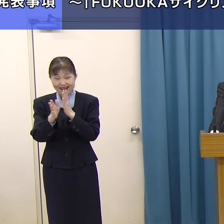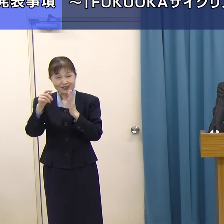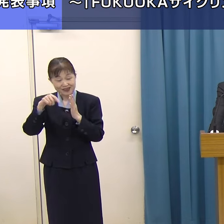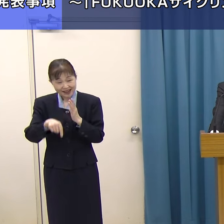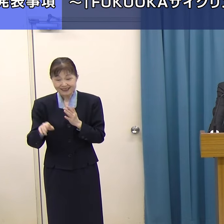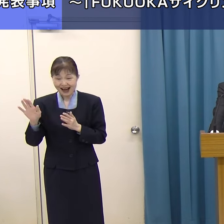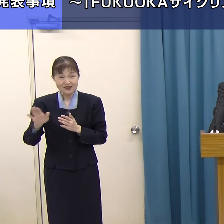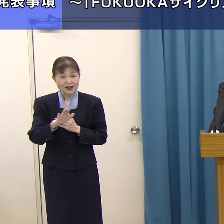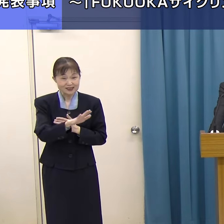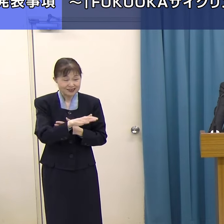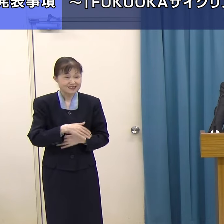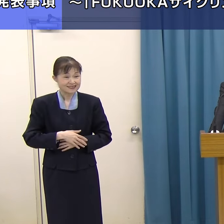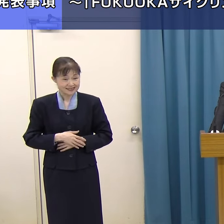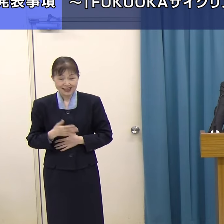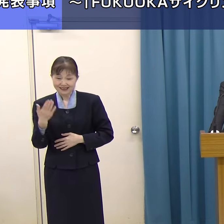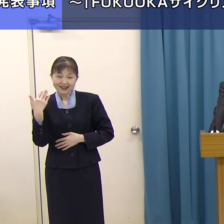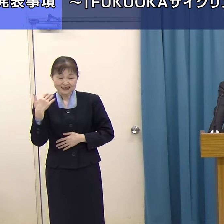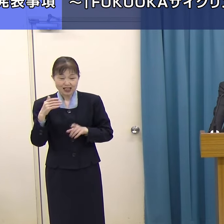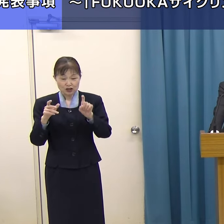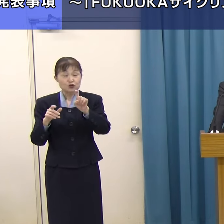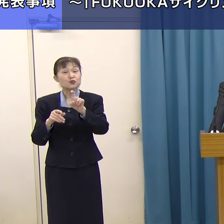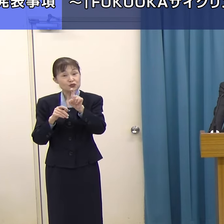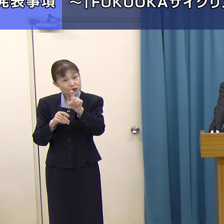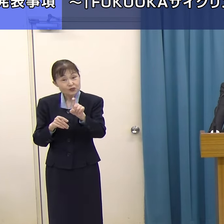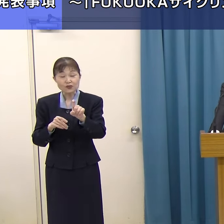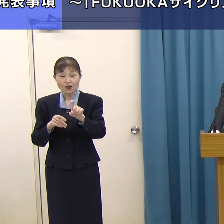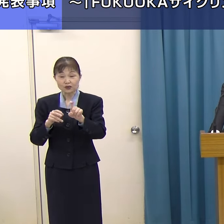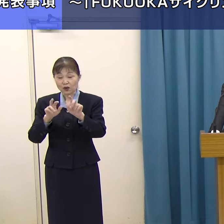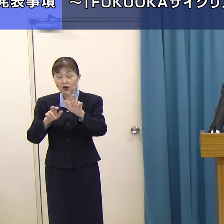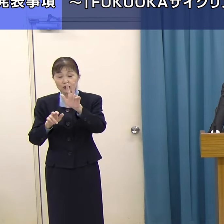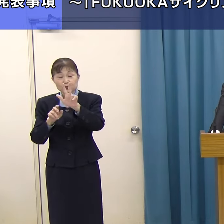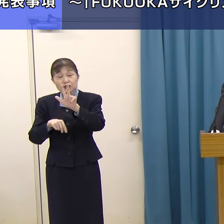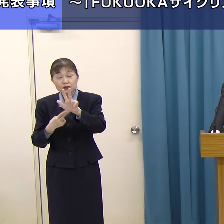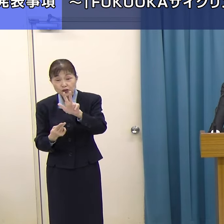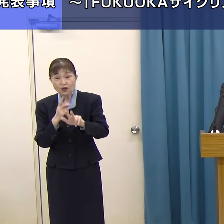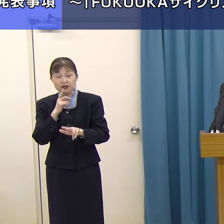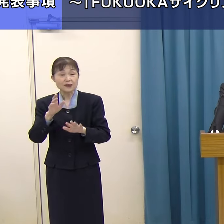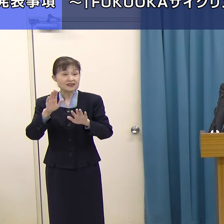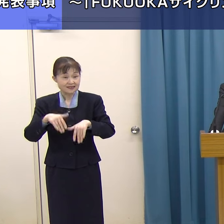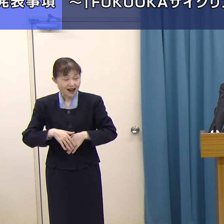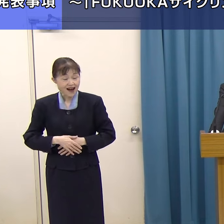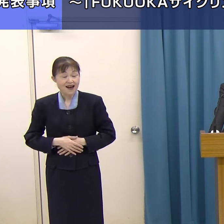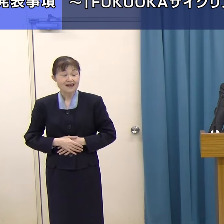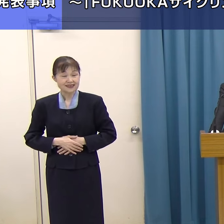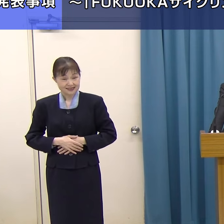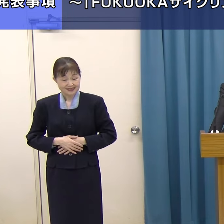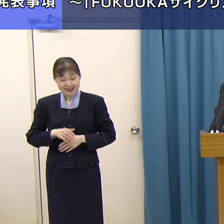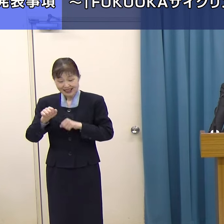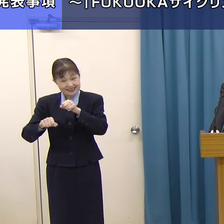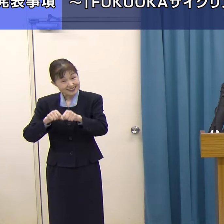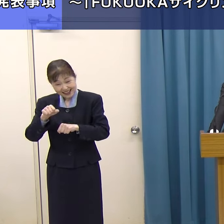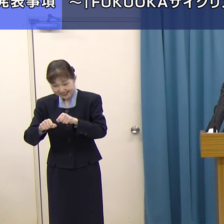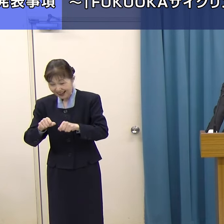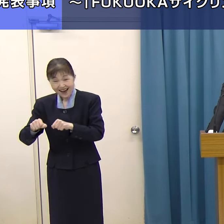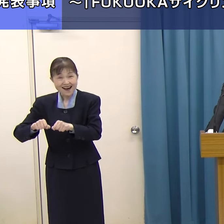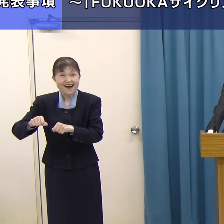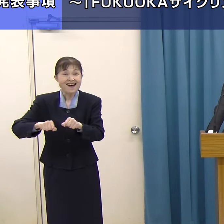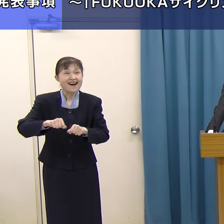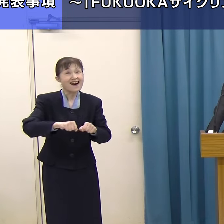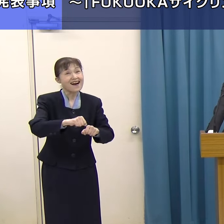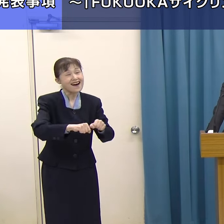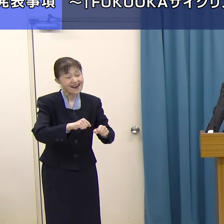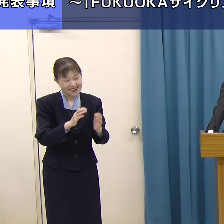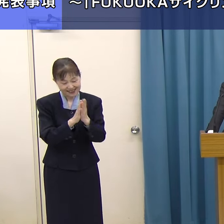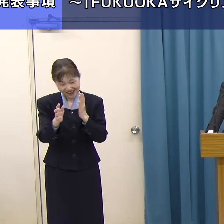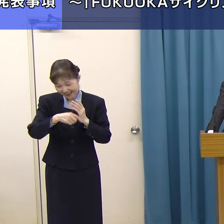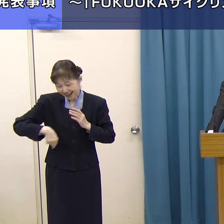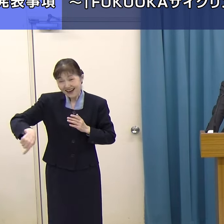さっき１０本の広域サイクリングルートと申しました。ぜひ県内のそういった隅々まで自転車で回っていただいて、